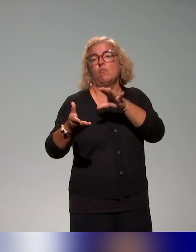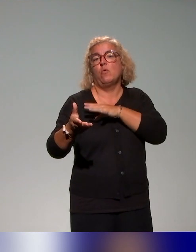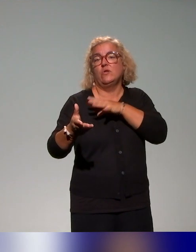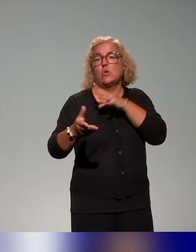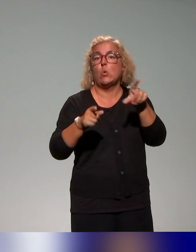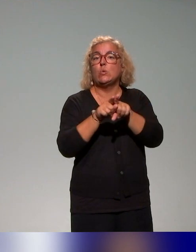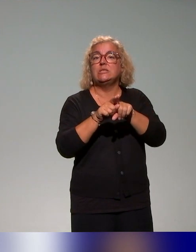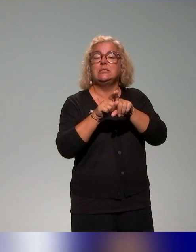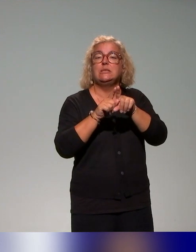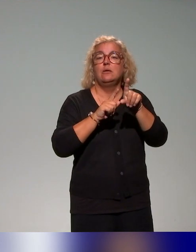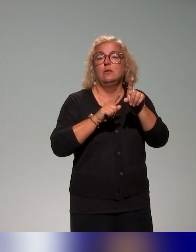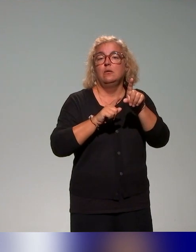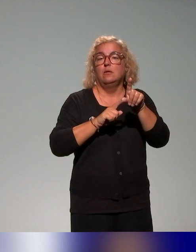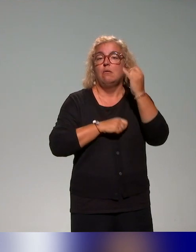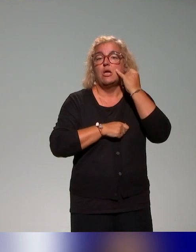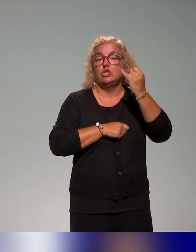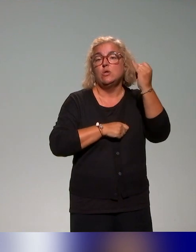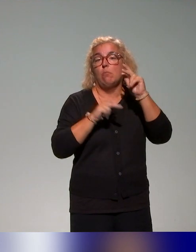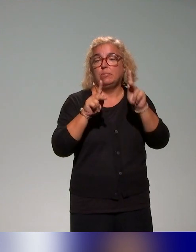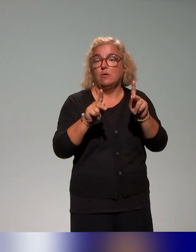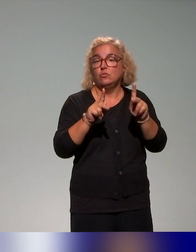Donc ça, il y a aussi, des formations qu'on fait au sein